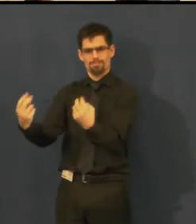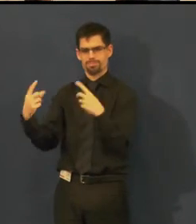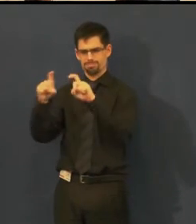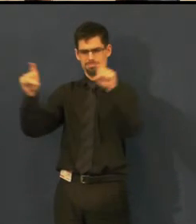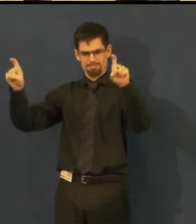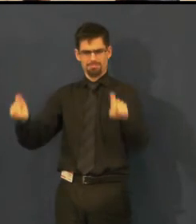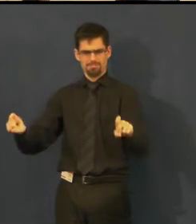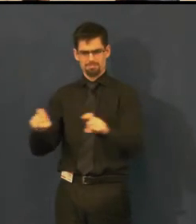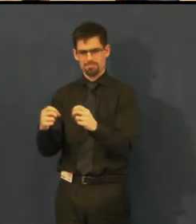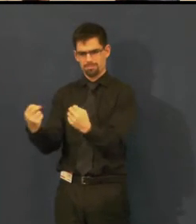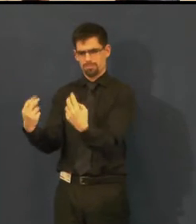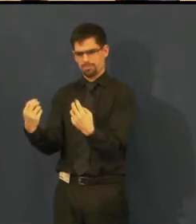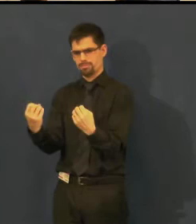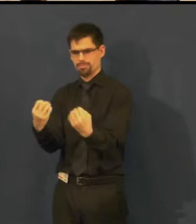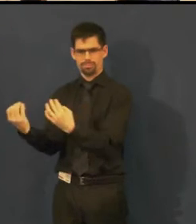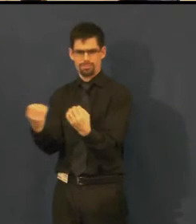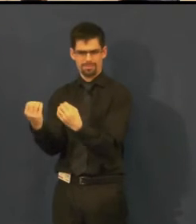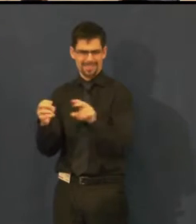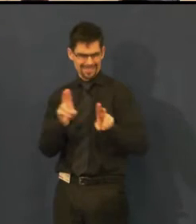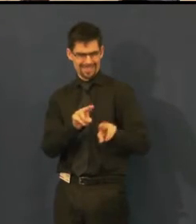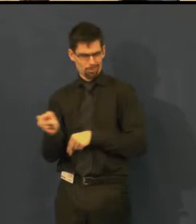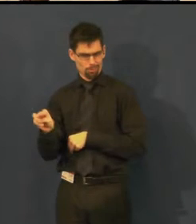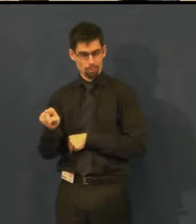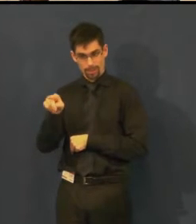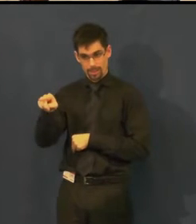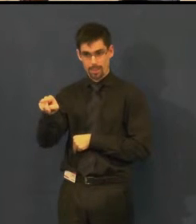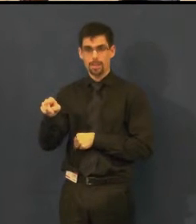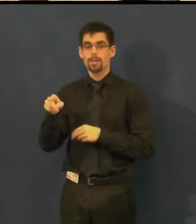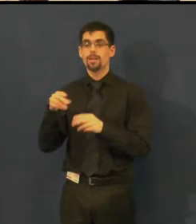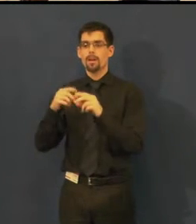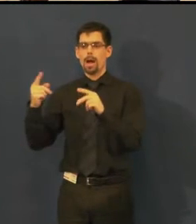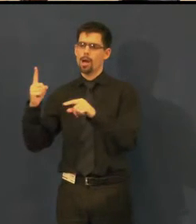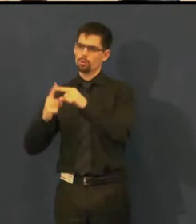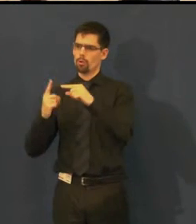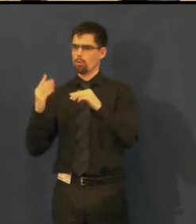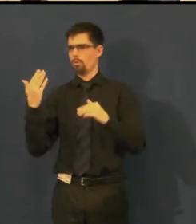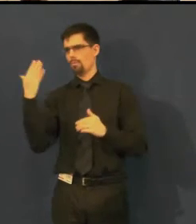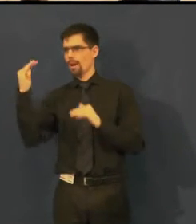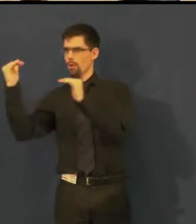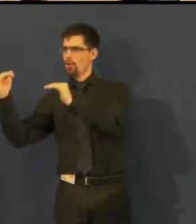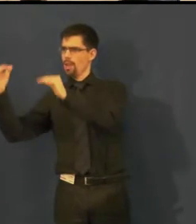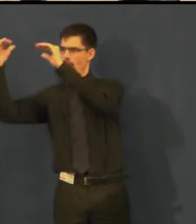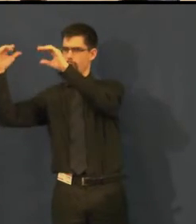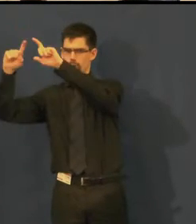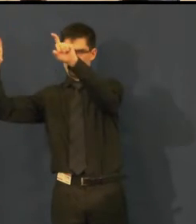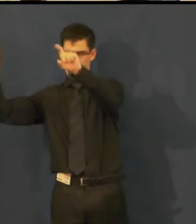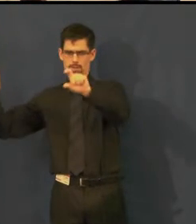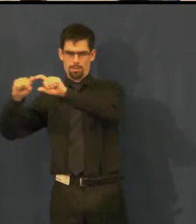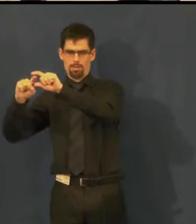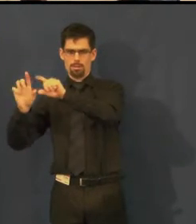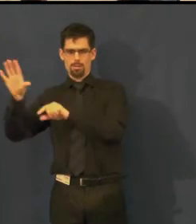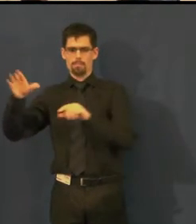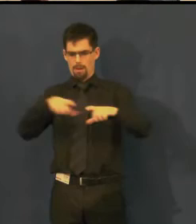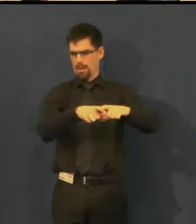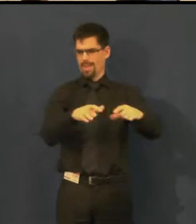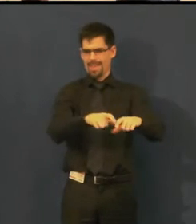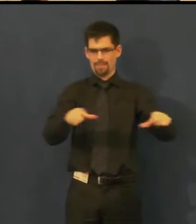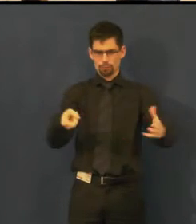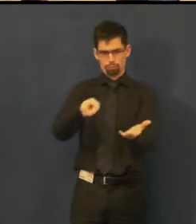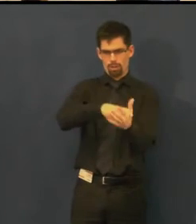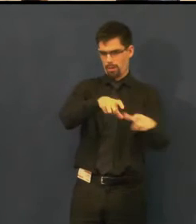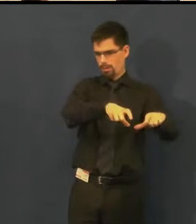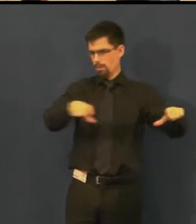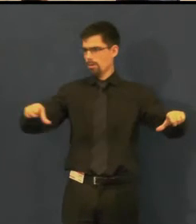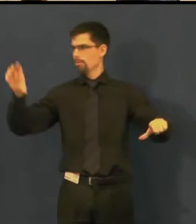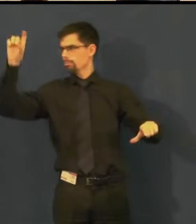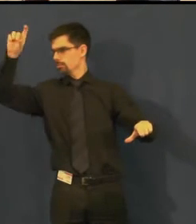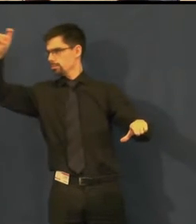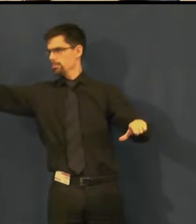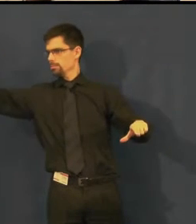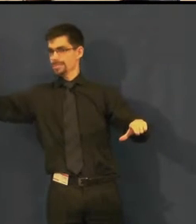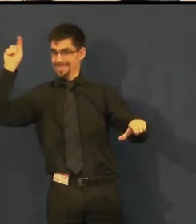ona to není obrazovka, promítané titulky jsou nad pravým portálem, je to specielní...